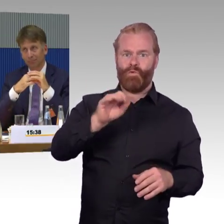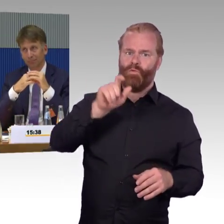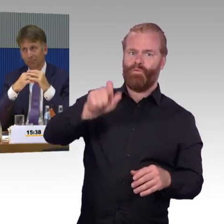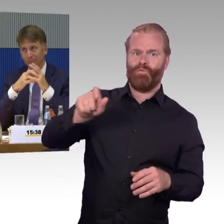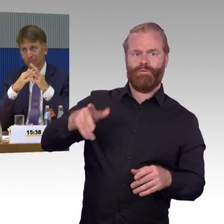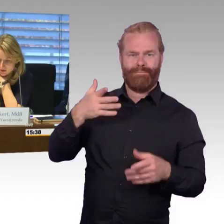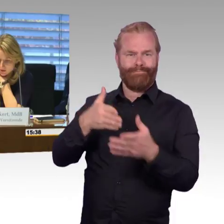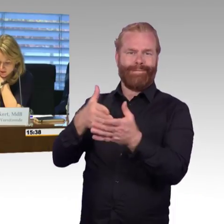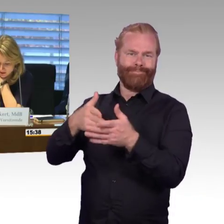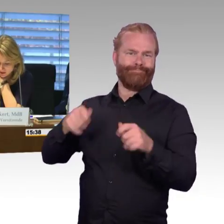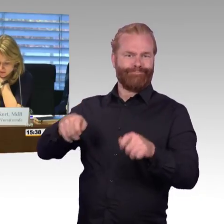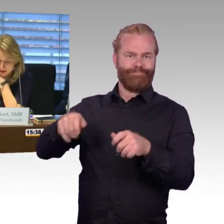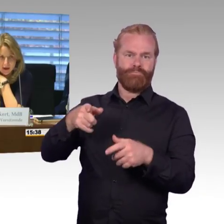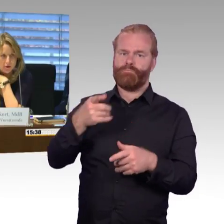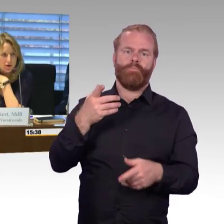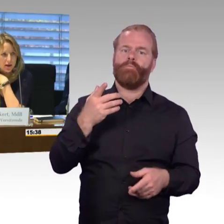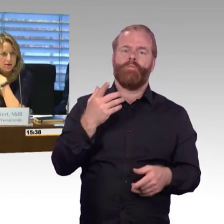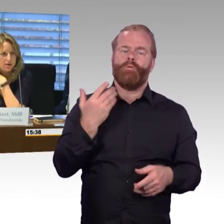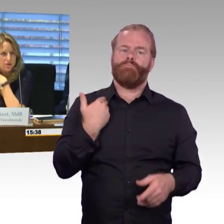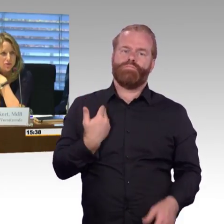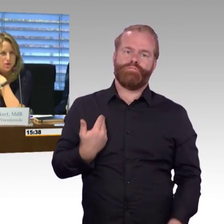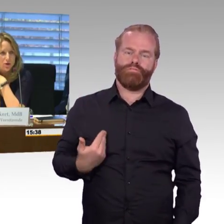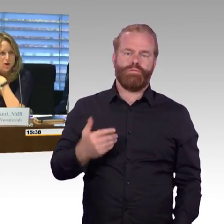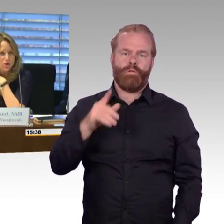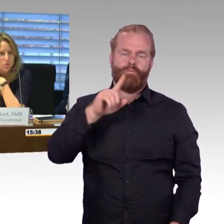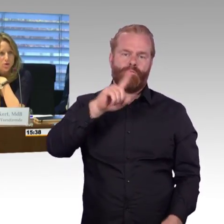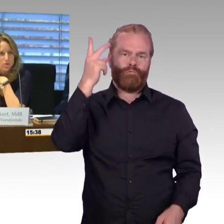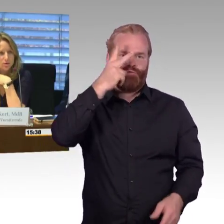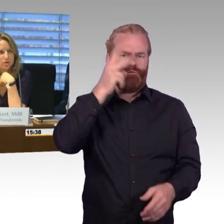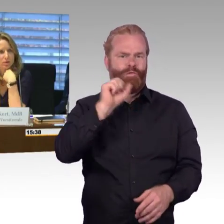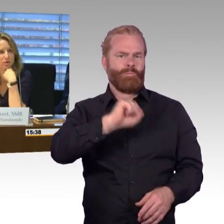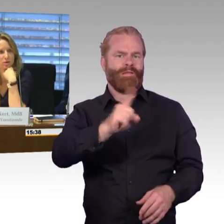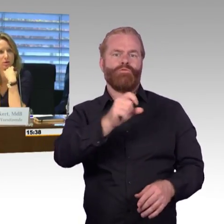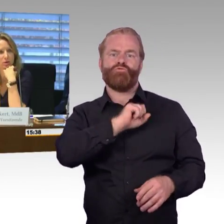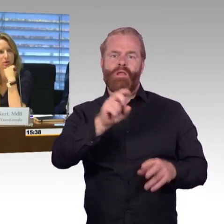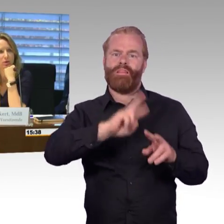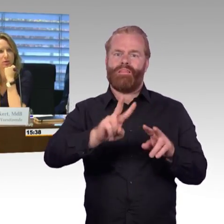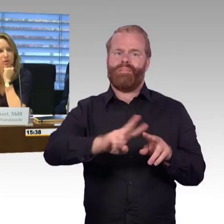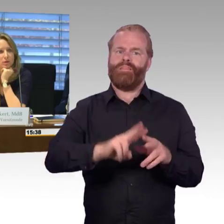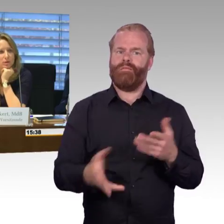(Rednerwechsel) Vielen Dank, Herr Schwarz und Herr Dr. Leidner, Sie wurden auch angesprochen.